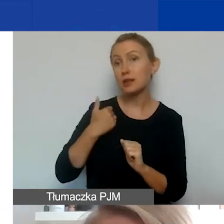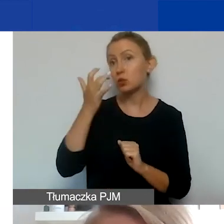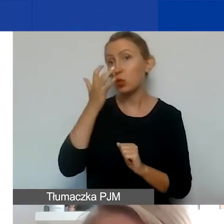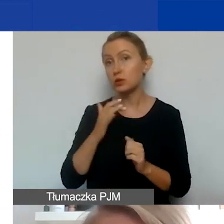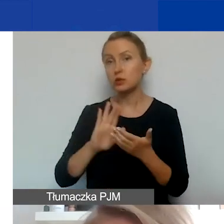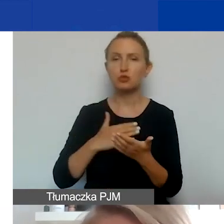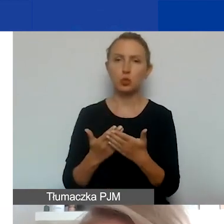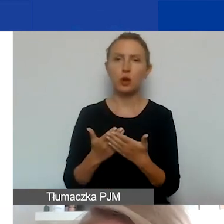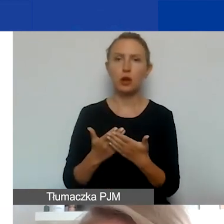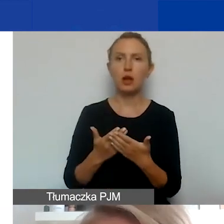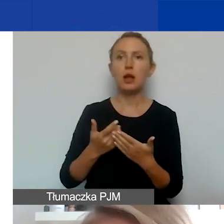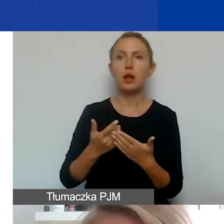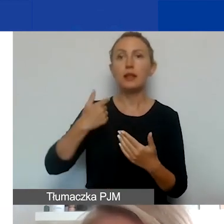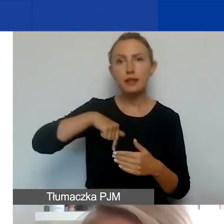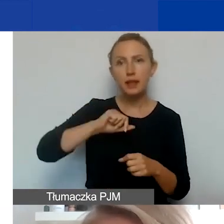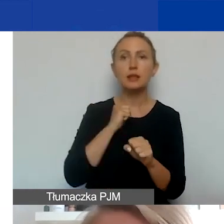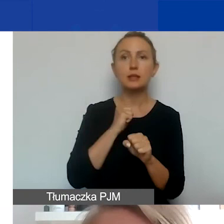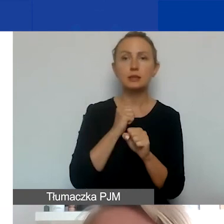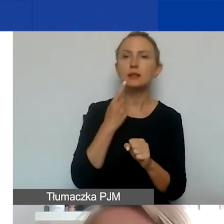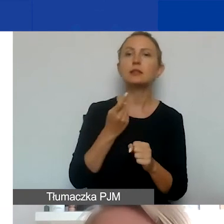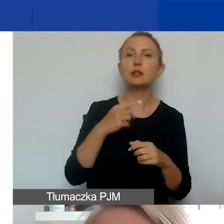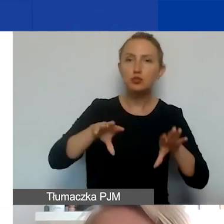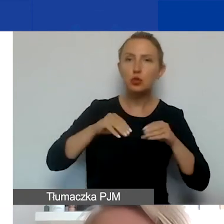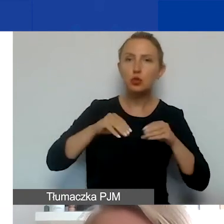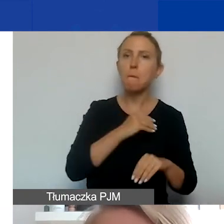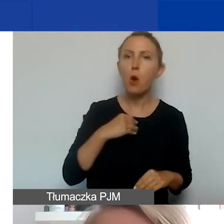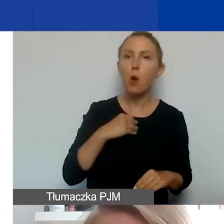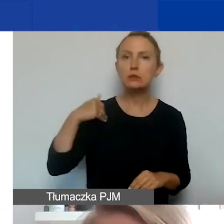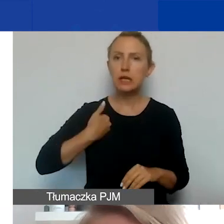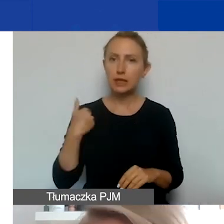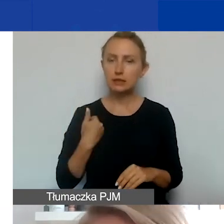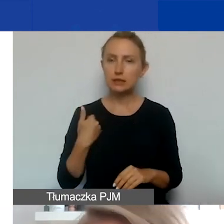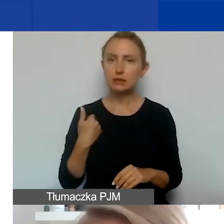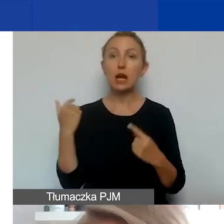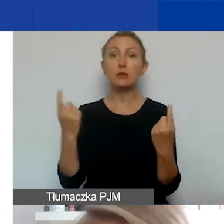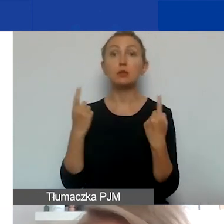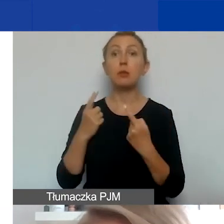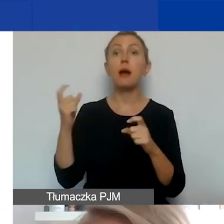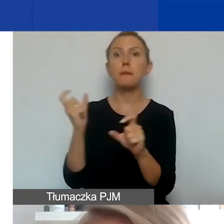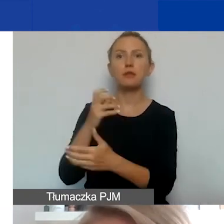Dla nas językami roboczymi są polski i angielski. Natomiast w przypadku Państw-Darczyńców jest wymóg odgórny.